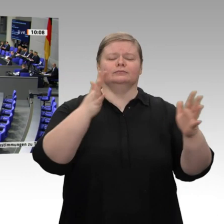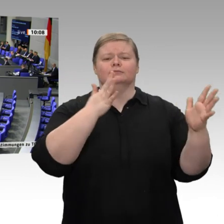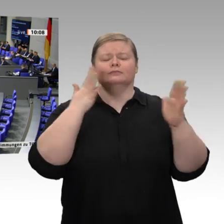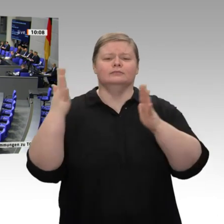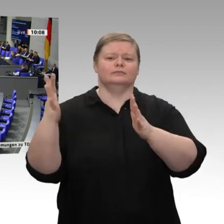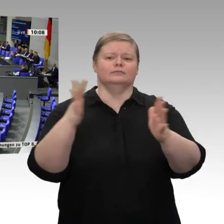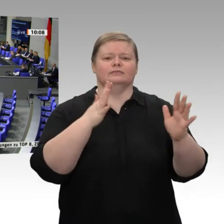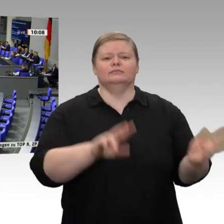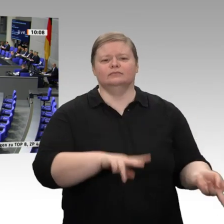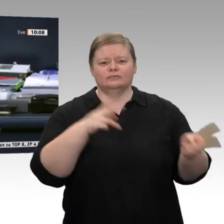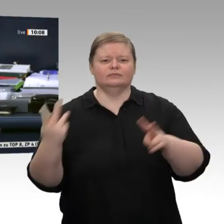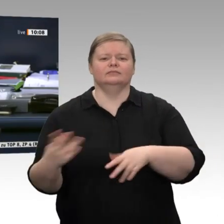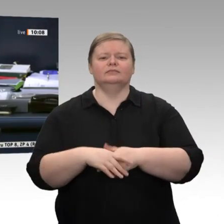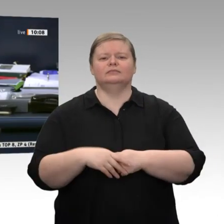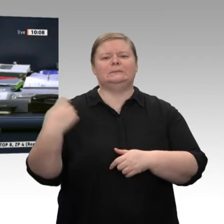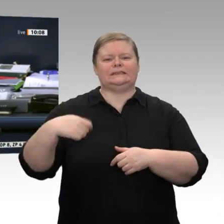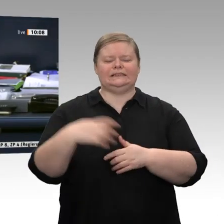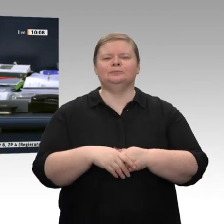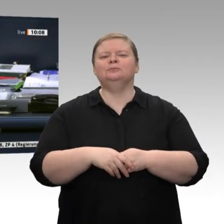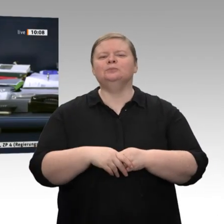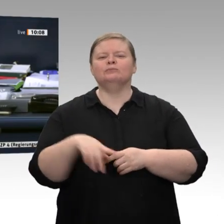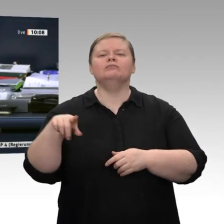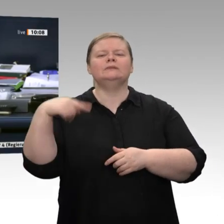Jetzt hat das Wort der Kollege Dieter Janecek, Bündnis 90/Die Grünen.